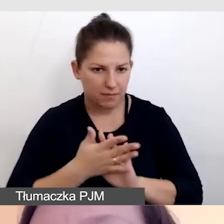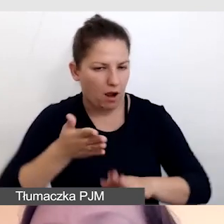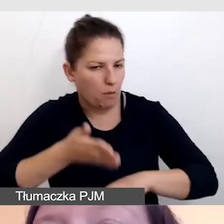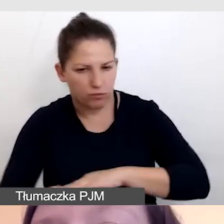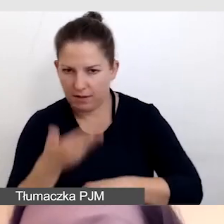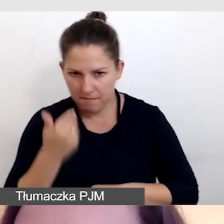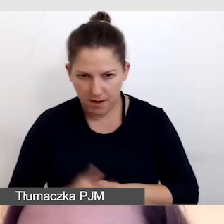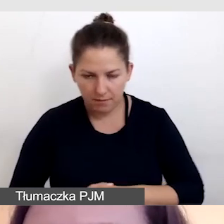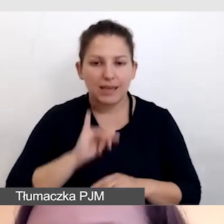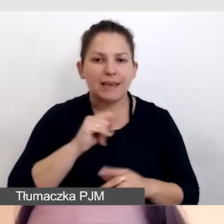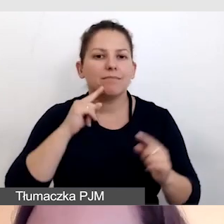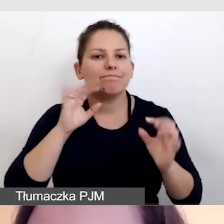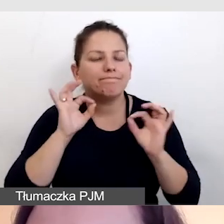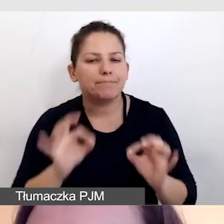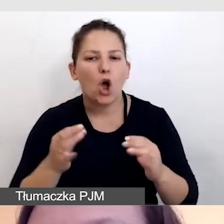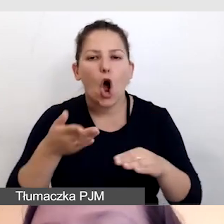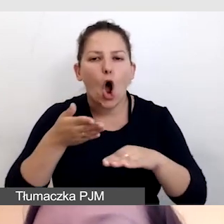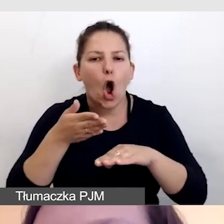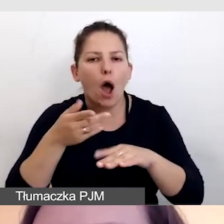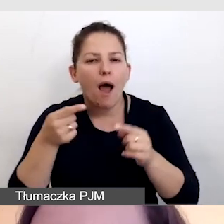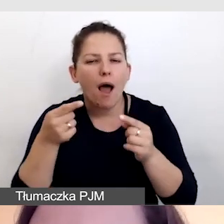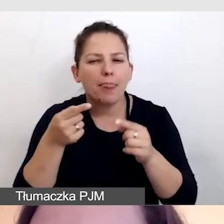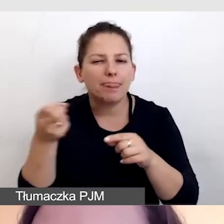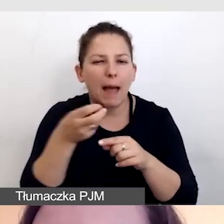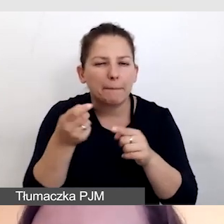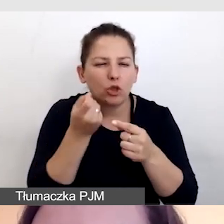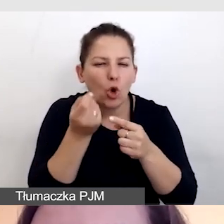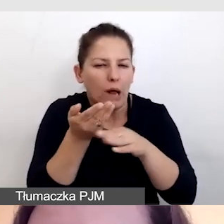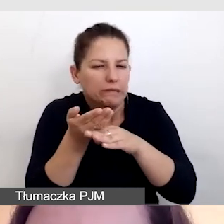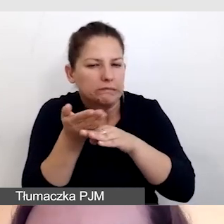i właściwie opóźnione napisy na żywo.